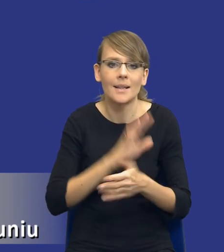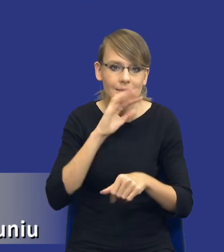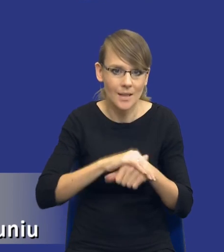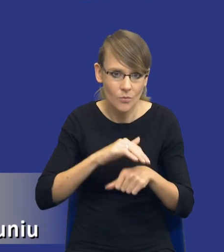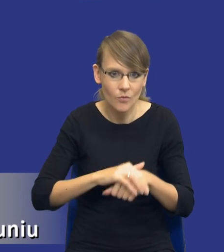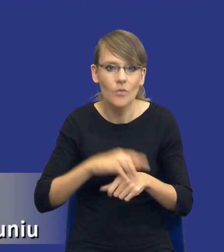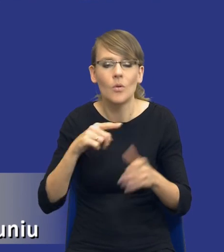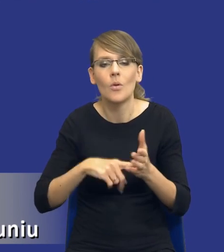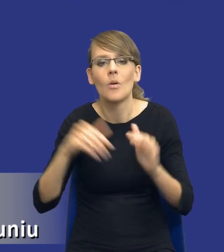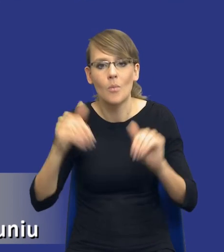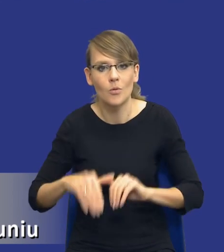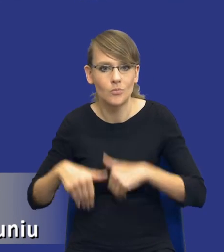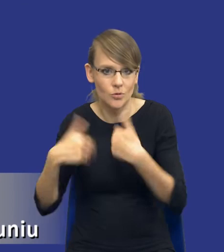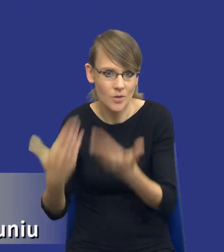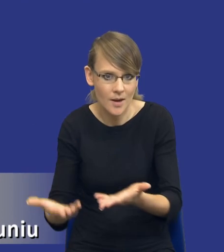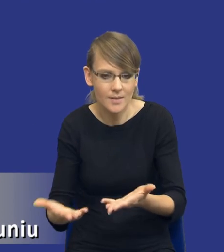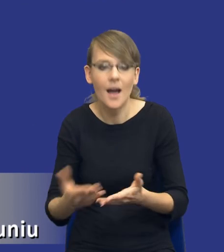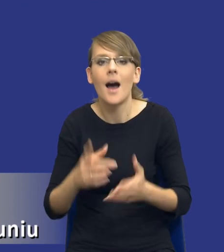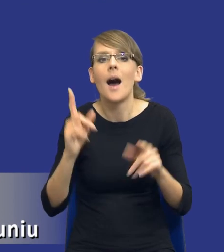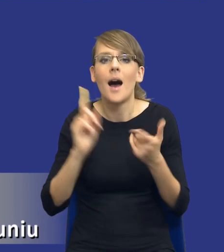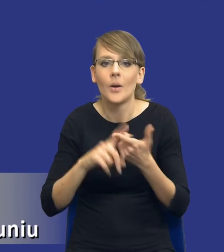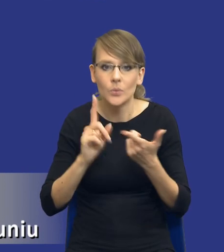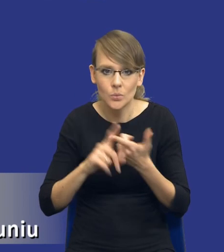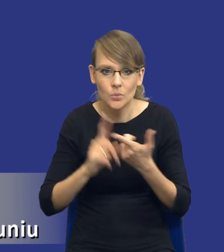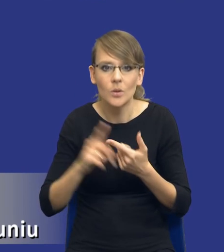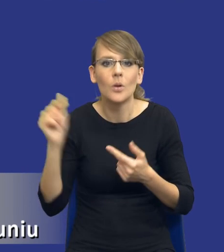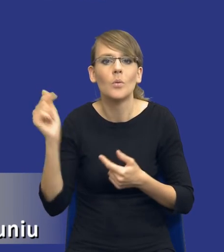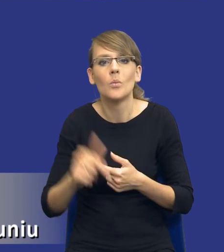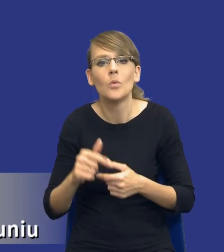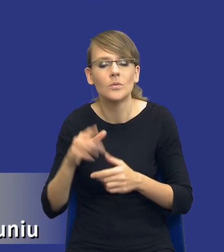przeznaczyć na jego realizację, a z drugiej strony musi zapewnić uzyskanie najlepszych